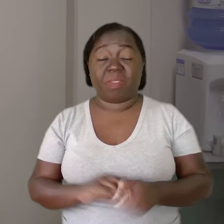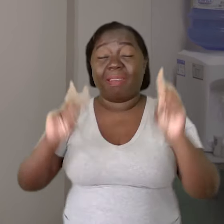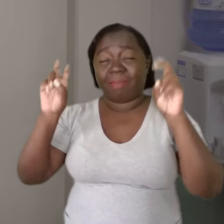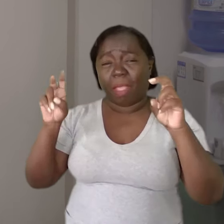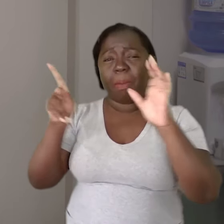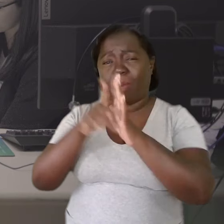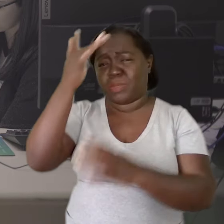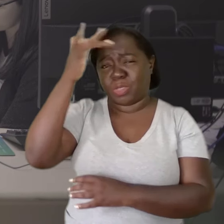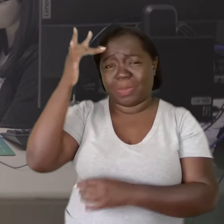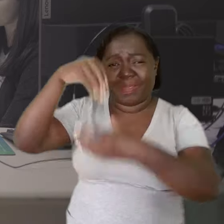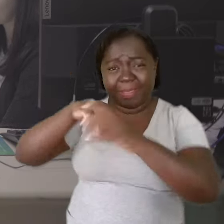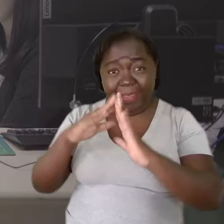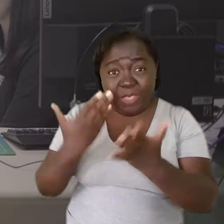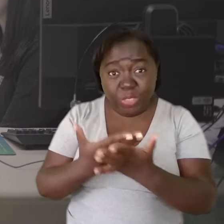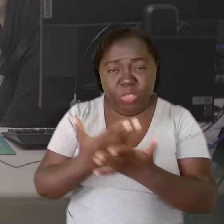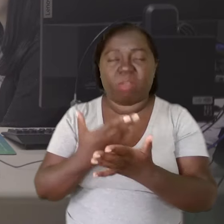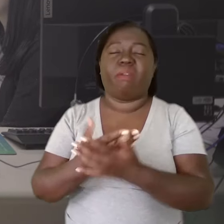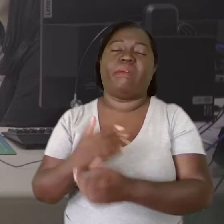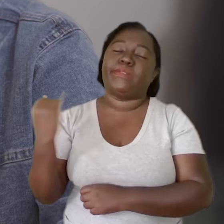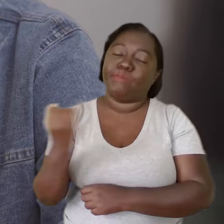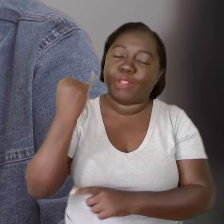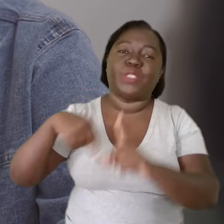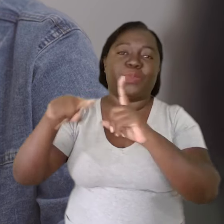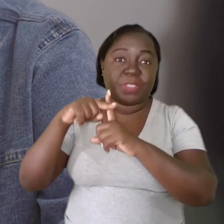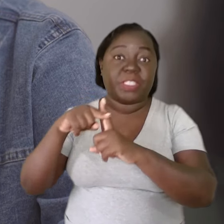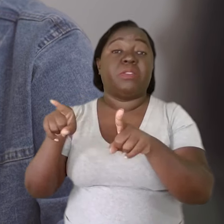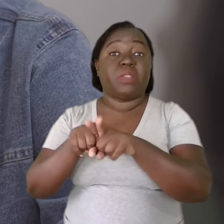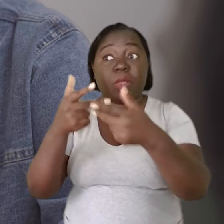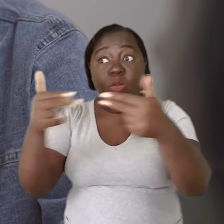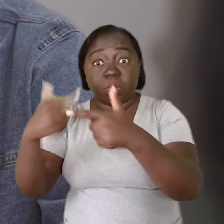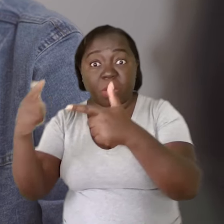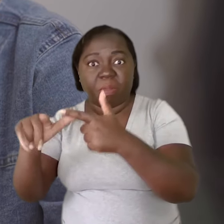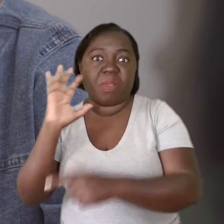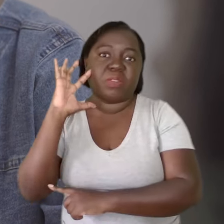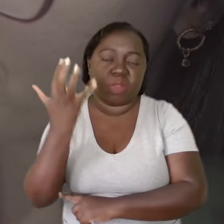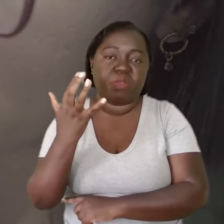Falar sobre saúde mental dentro da escola foi muito positivo e muitas situações foram sanadas,